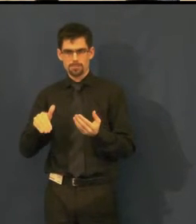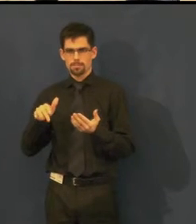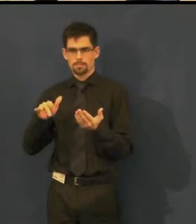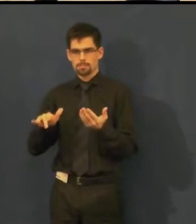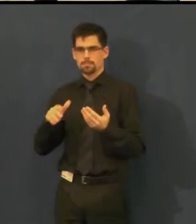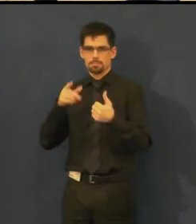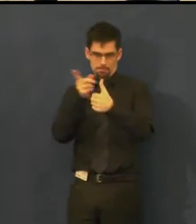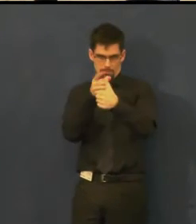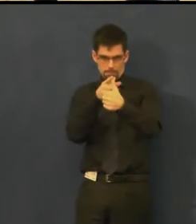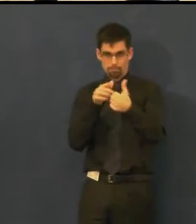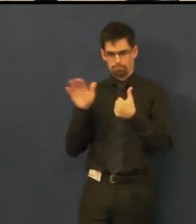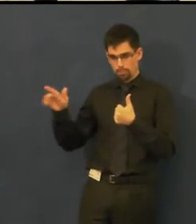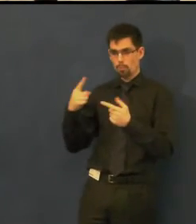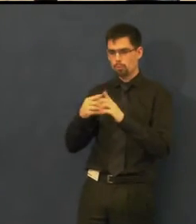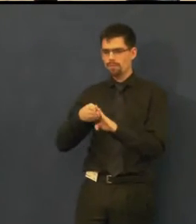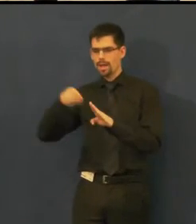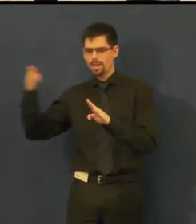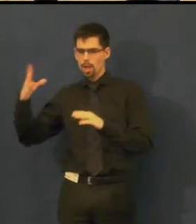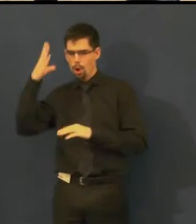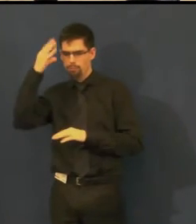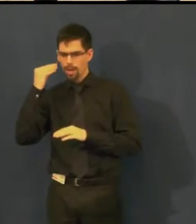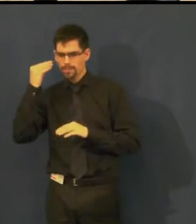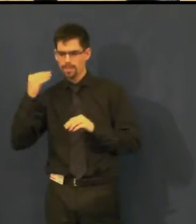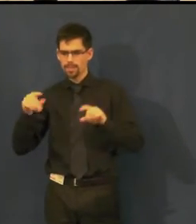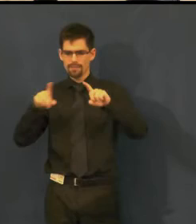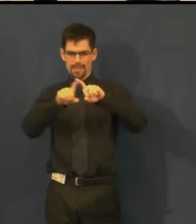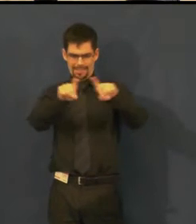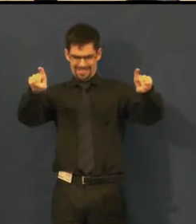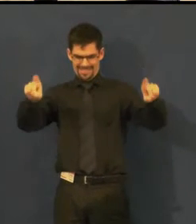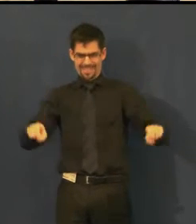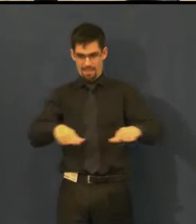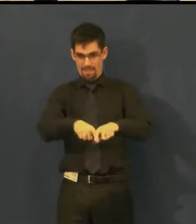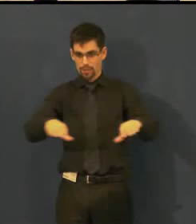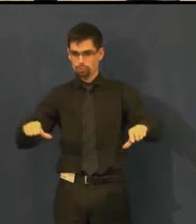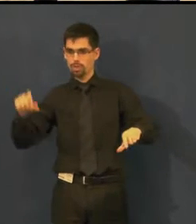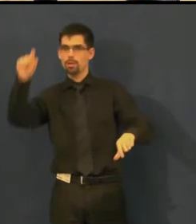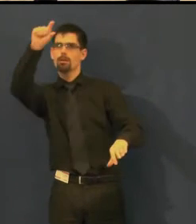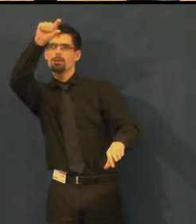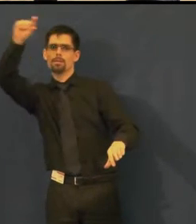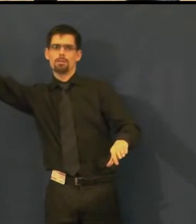a zároveň je tam obrázek, kde je vidět, v jakém místě jsou titulky.